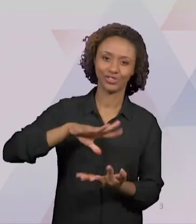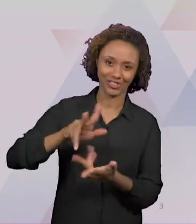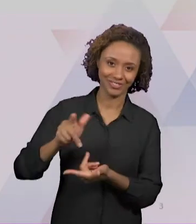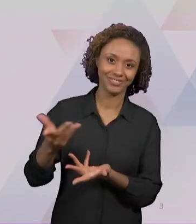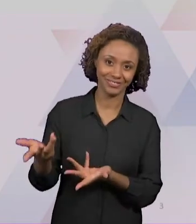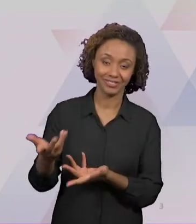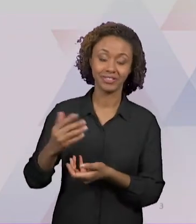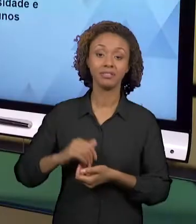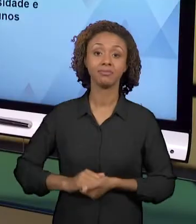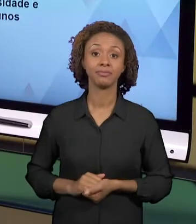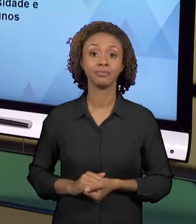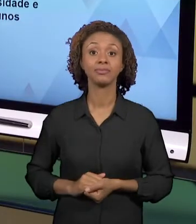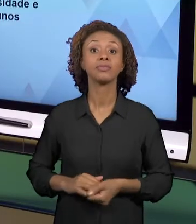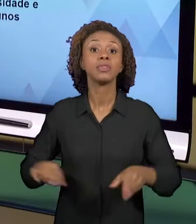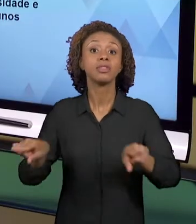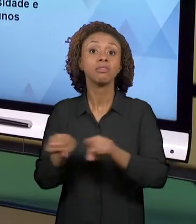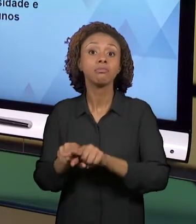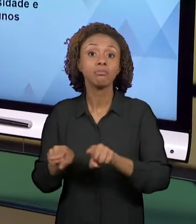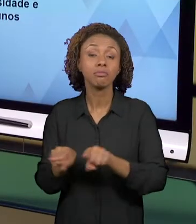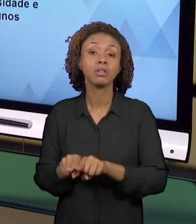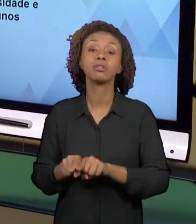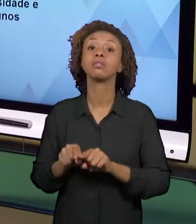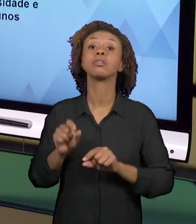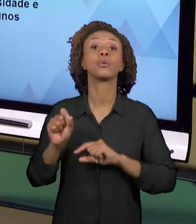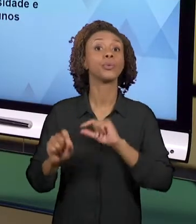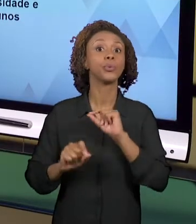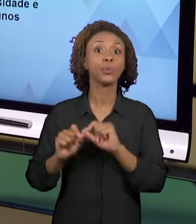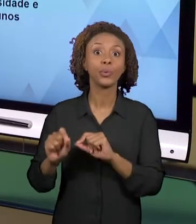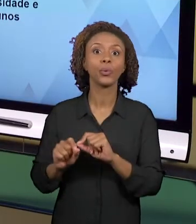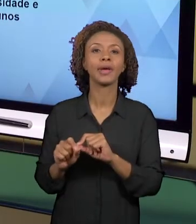CURIOSIDADE, DESPERTEM E ESTIMULEM O ENVOLVIMENTO